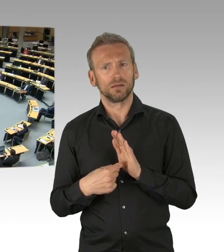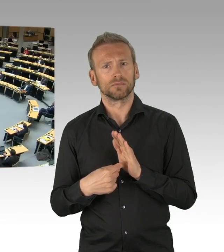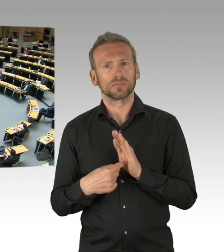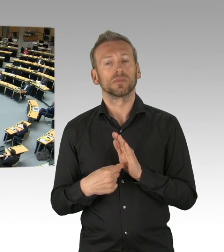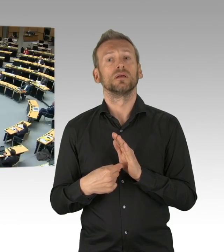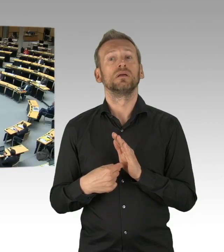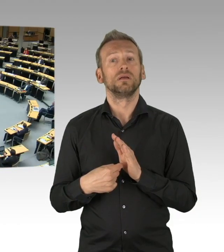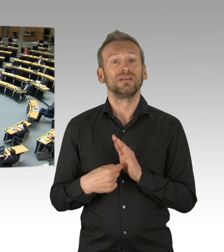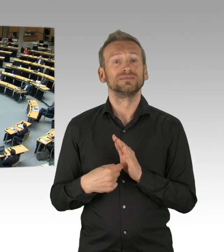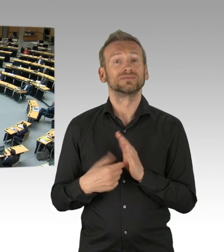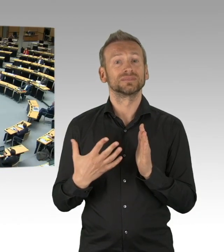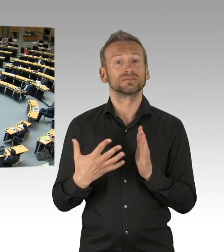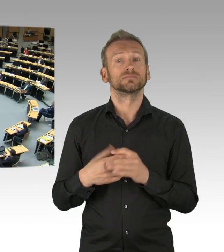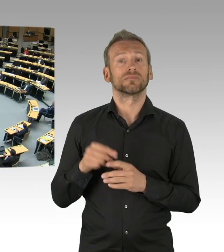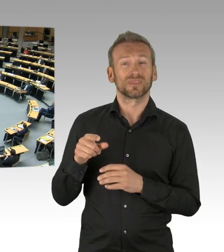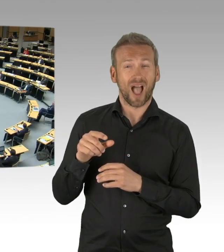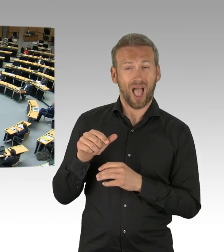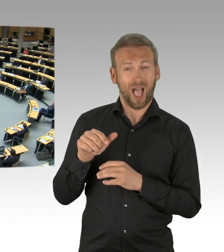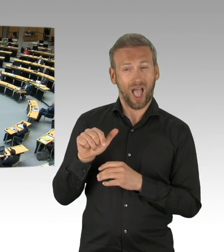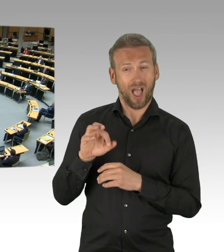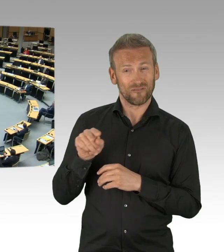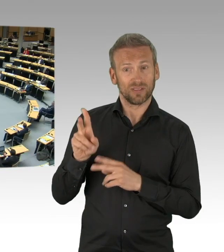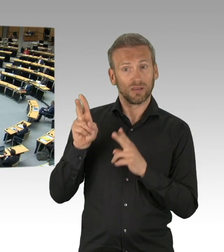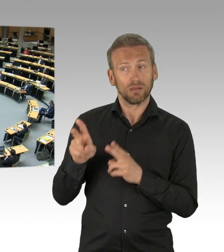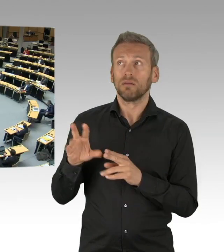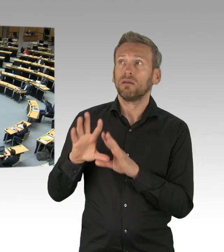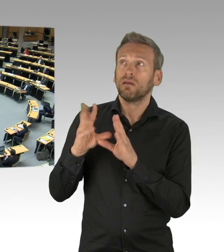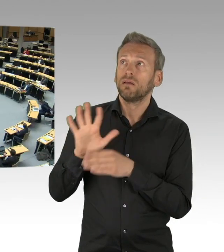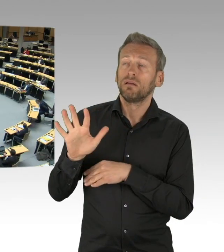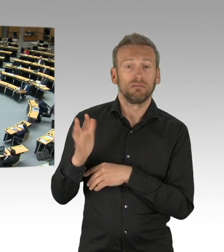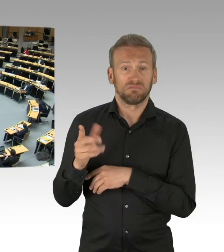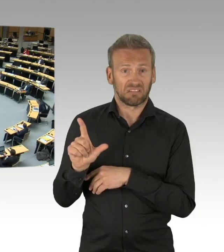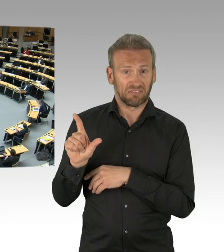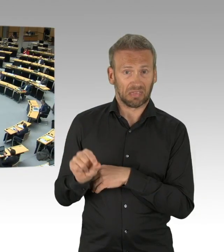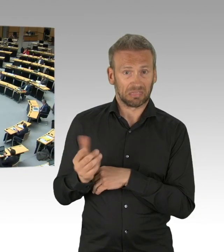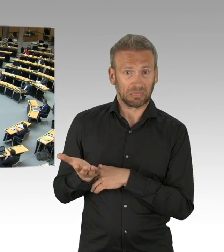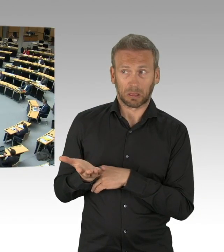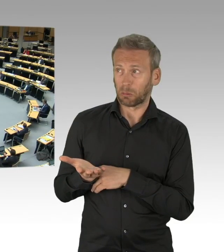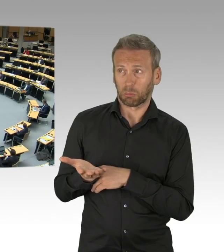(Beifall)